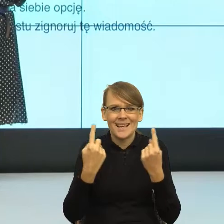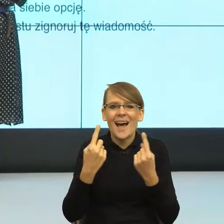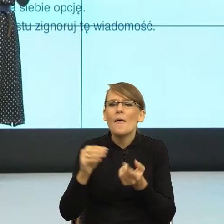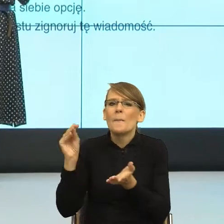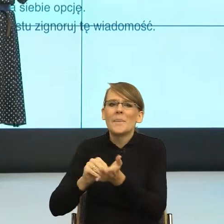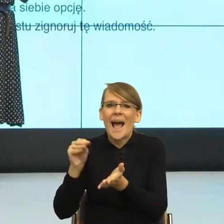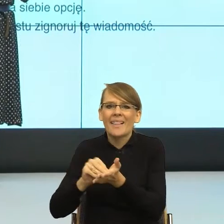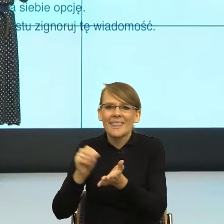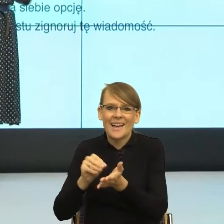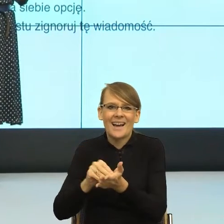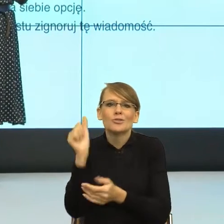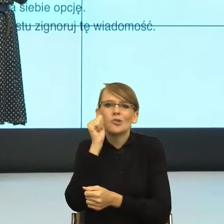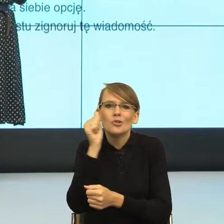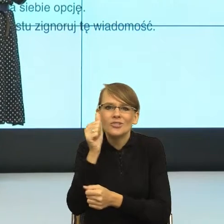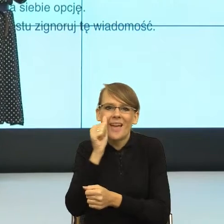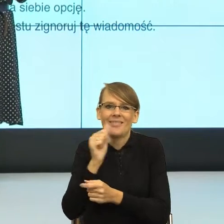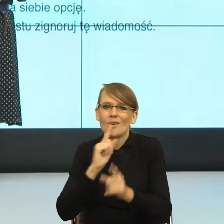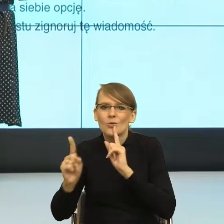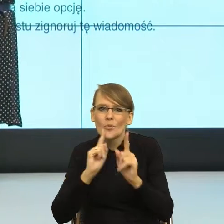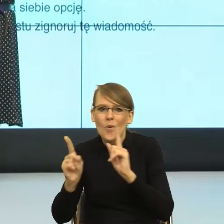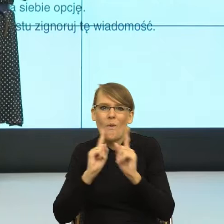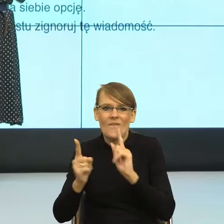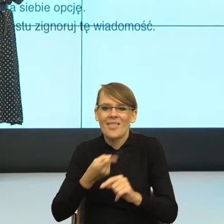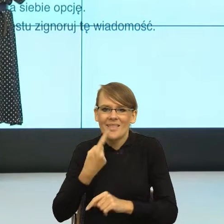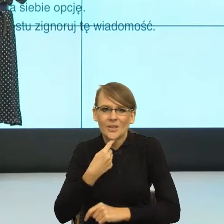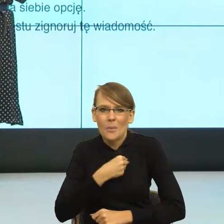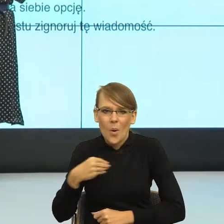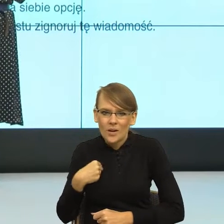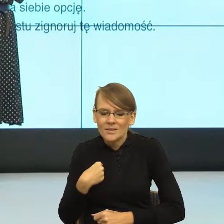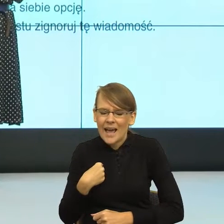codzienna komunikacja, pokazuje, że trochę inaczej ten język działa.